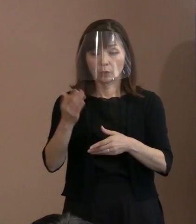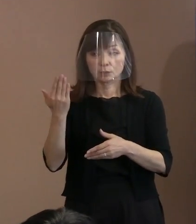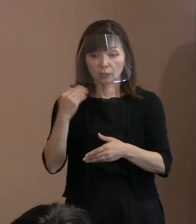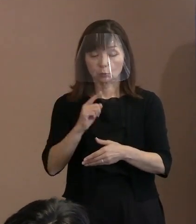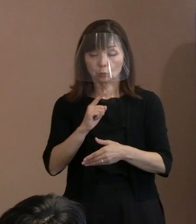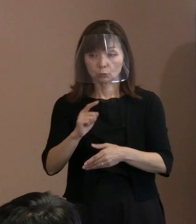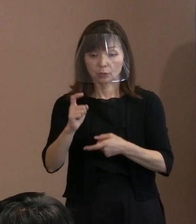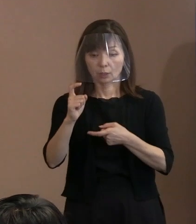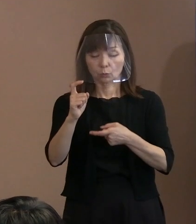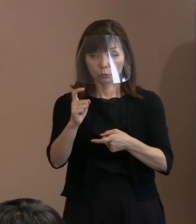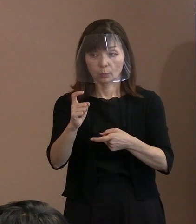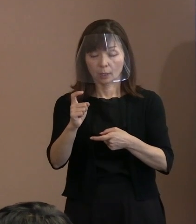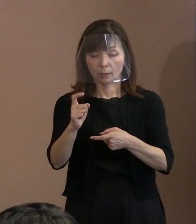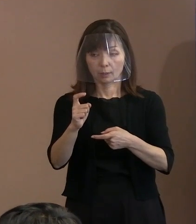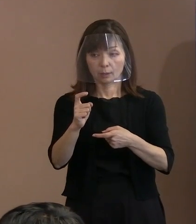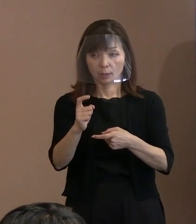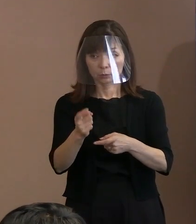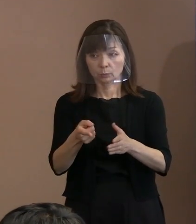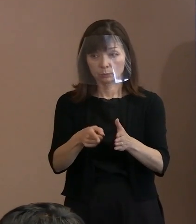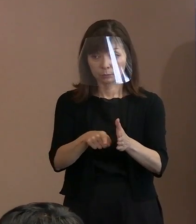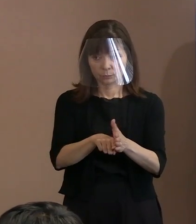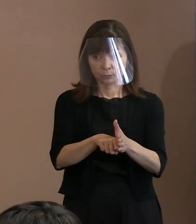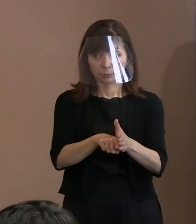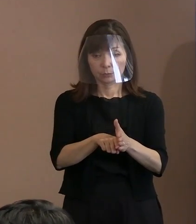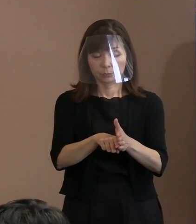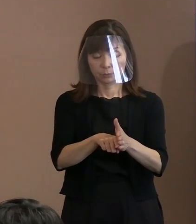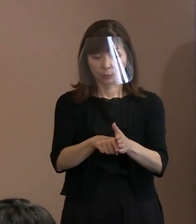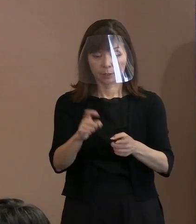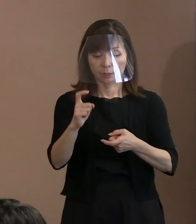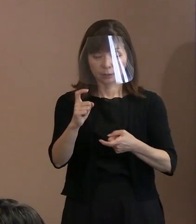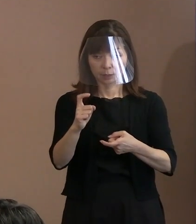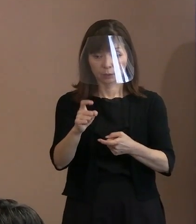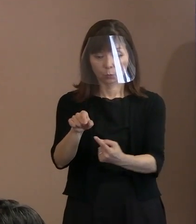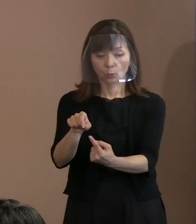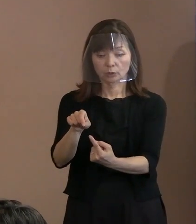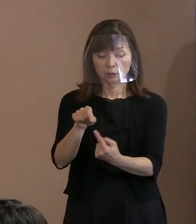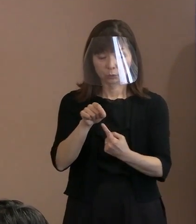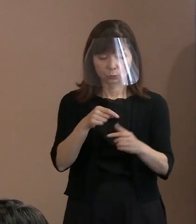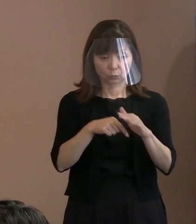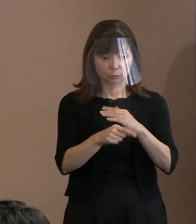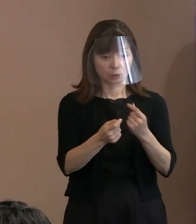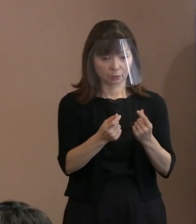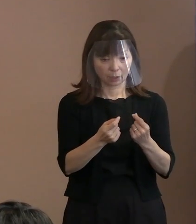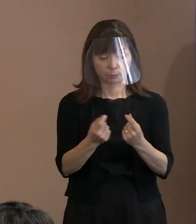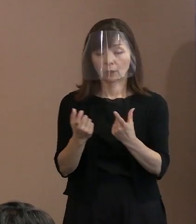(記者)分かりました｡ じゃあ､このカギ括弧の中が 引用ということですね｡ (市長)引用であります､はい｡